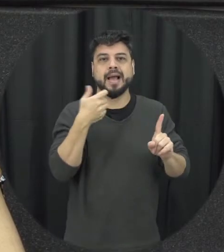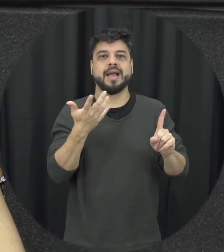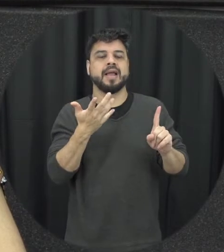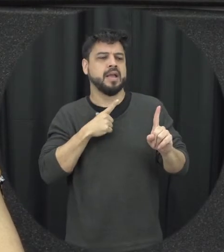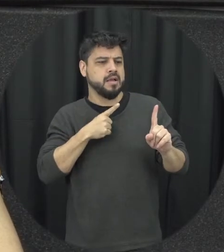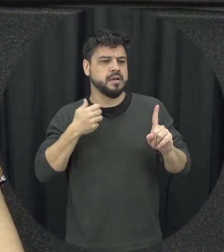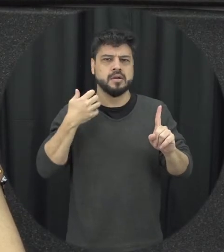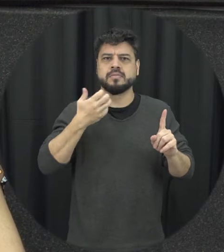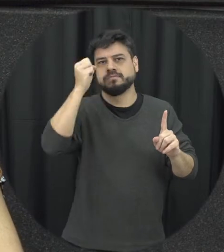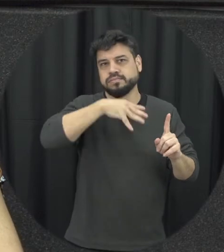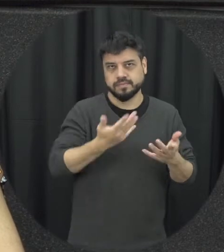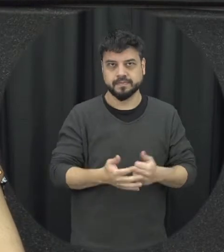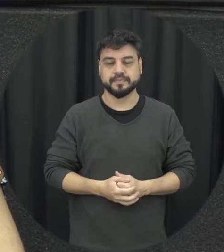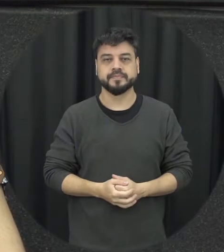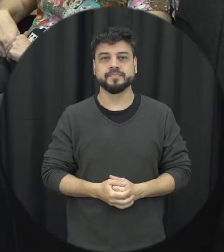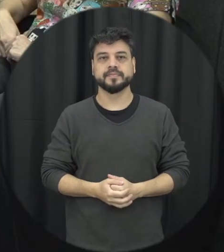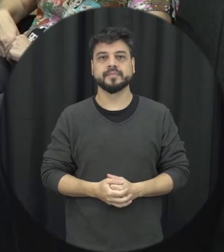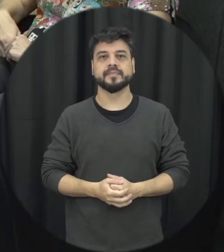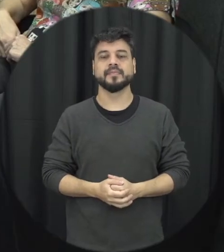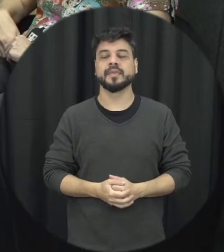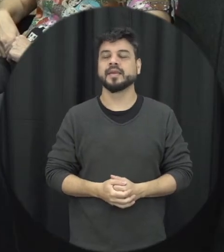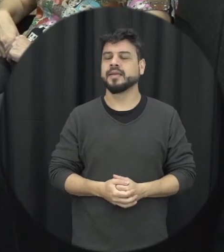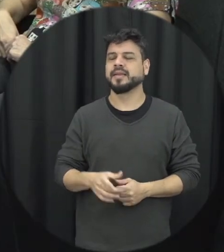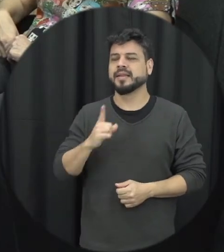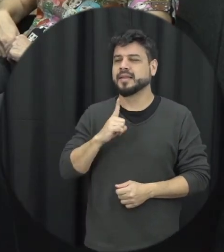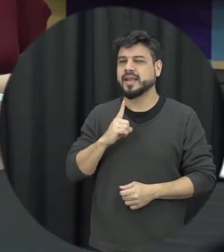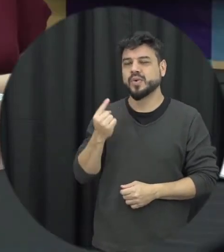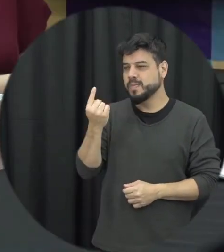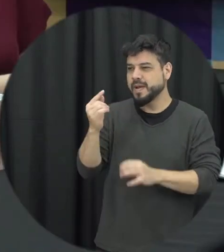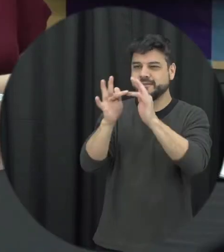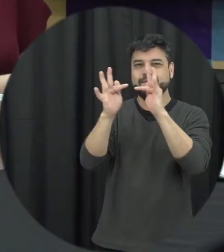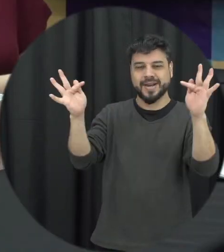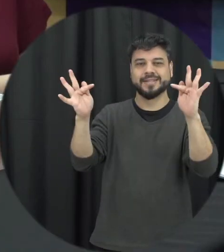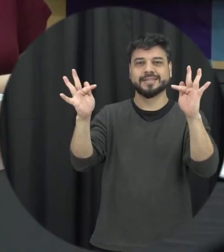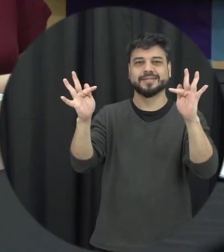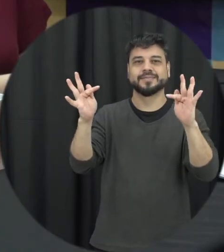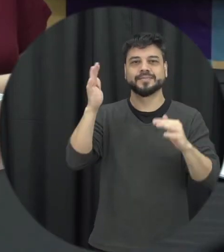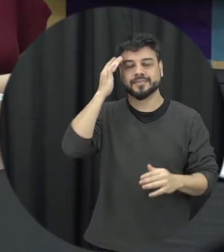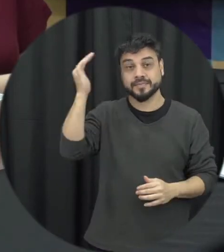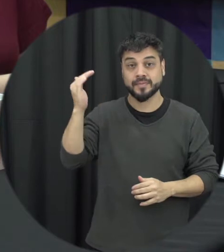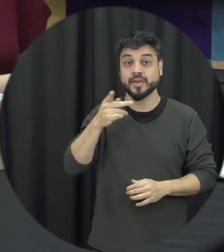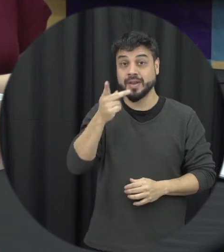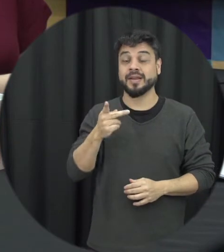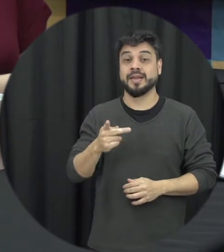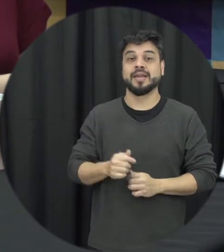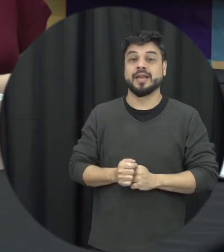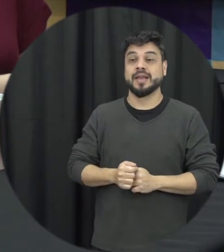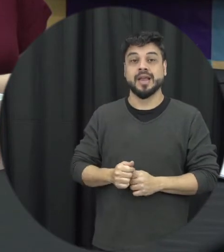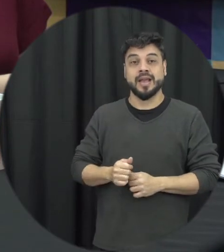consciência existe uma frase clássica que é em briga de marido e mulher não se mete a colher.